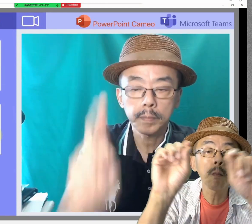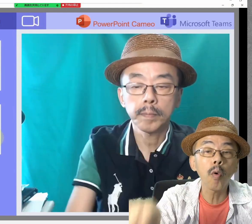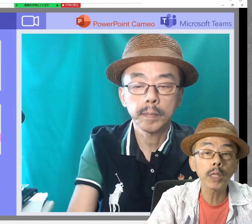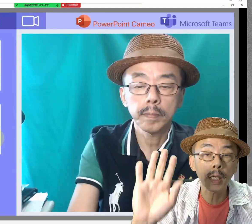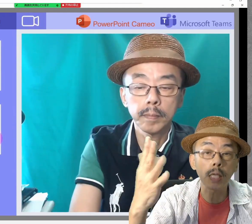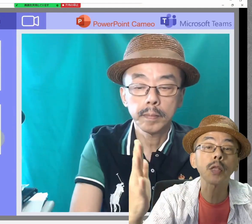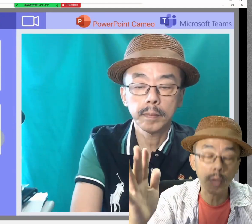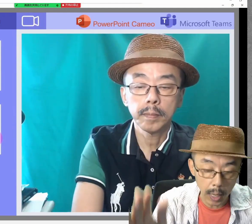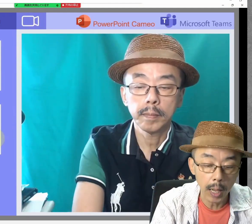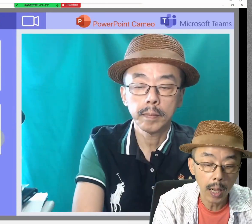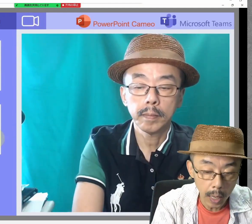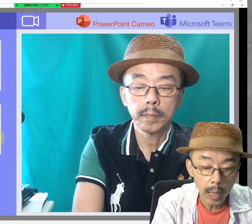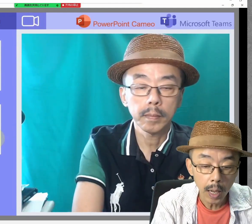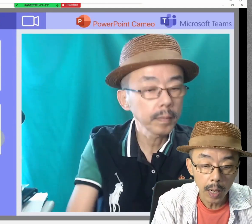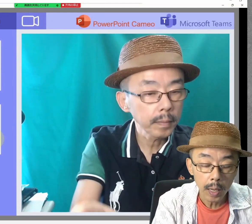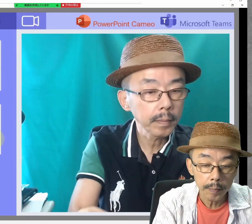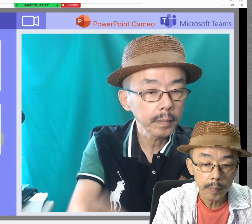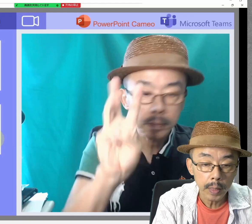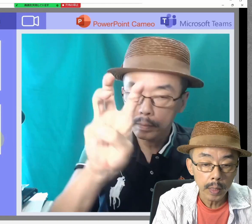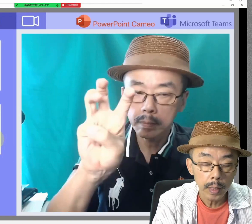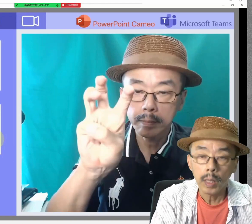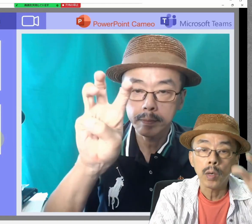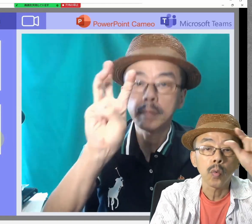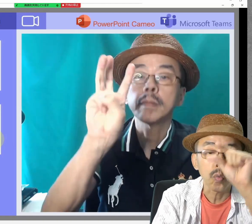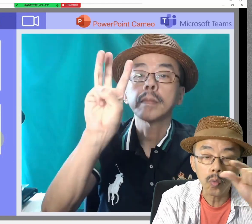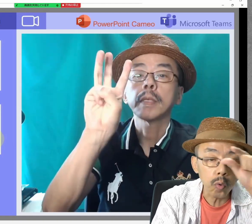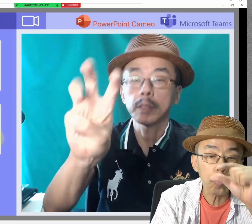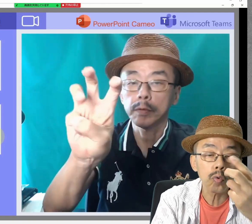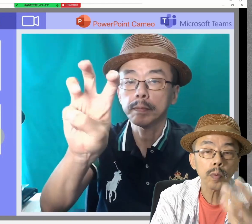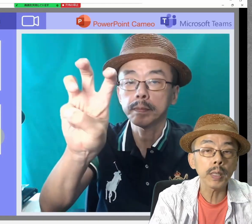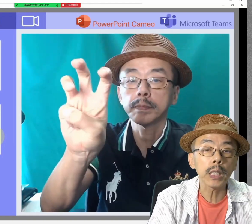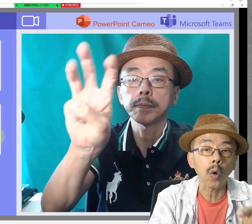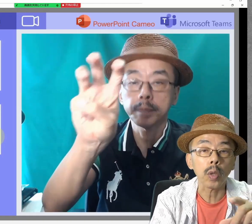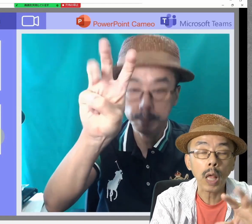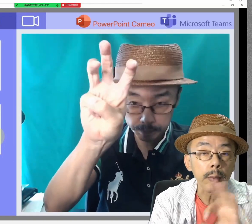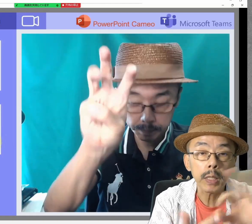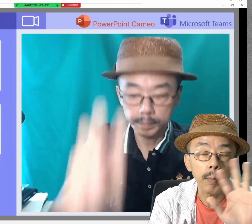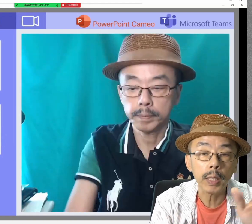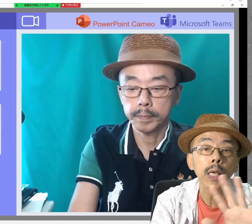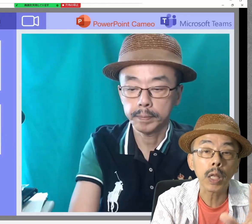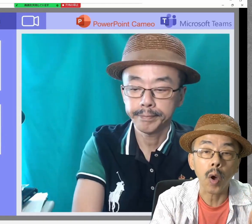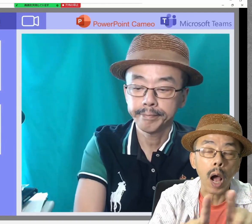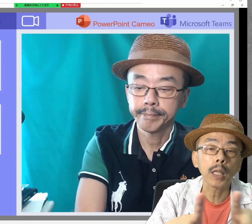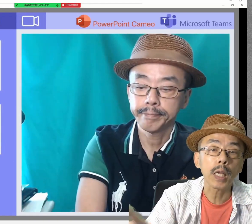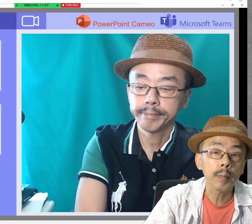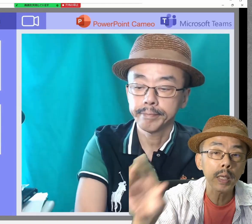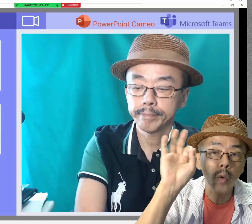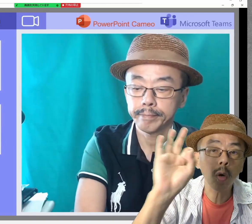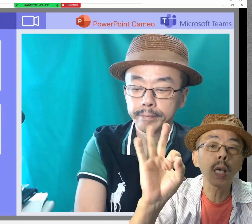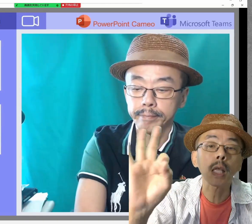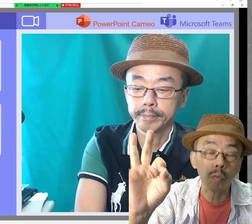問題ありませんね。Google Meetは試してませんけど、あたりまえにOKです。